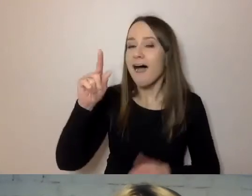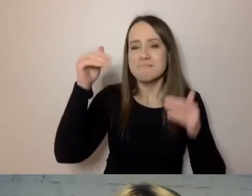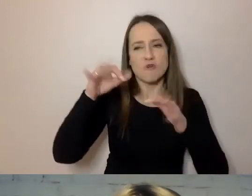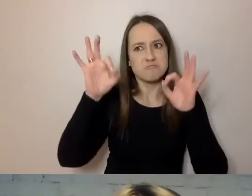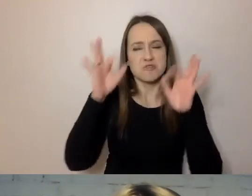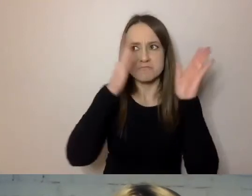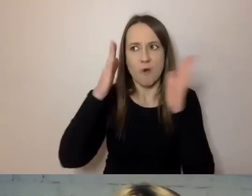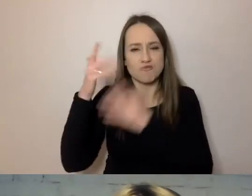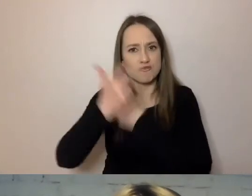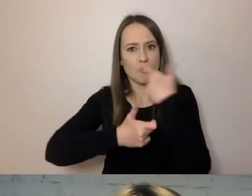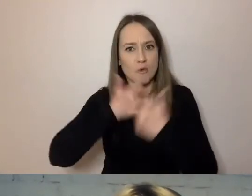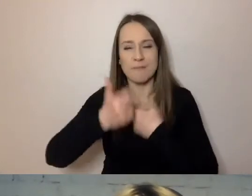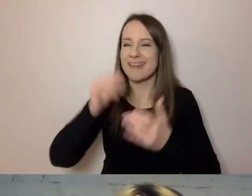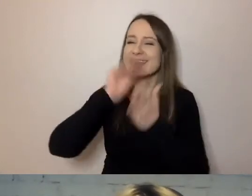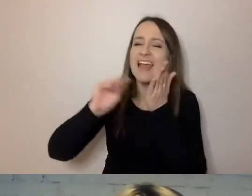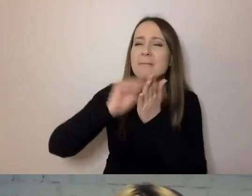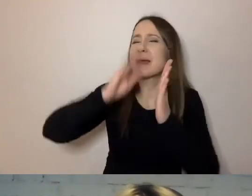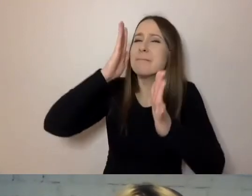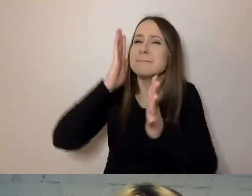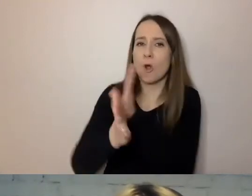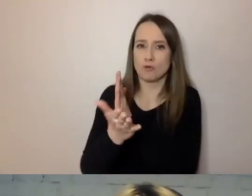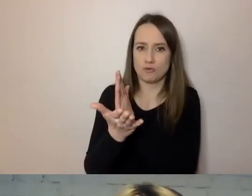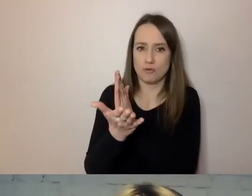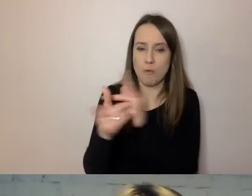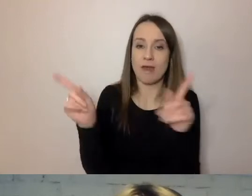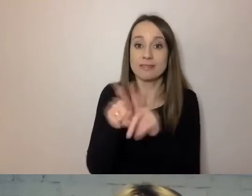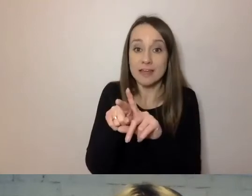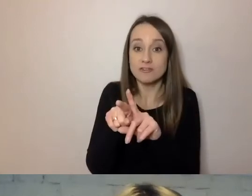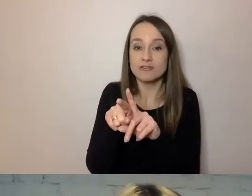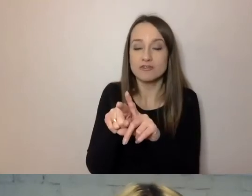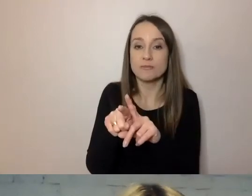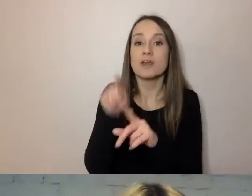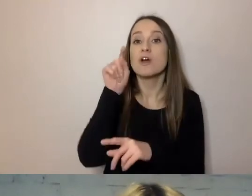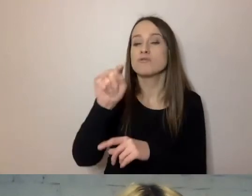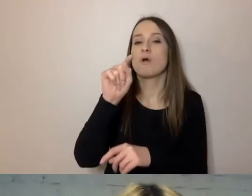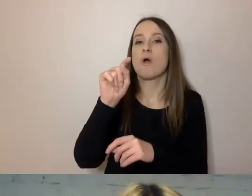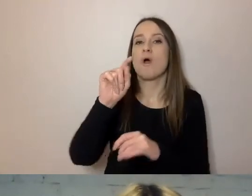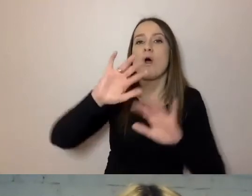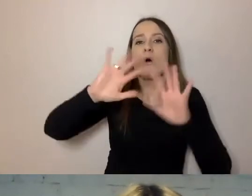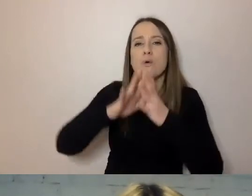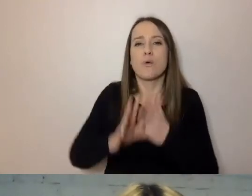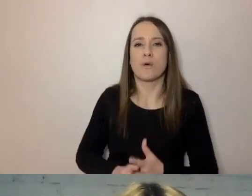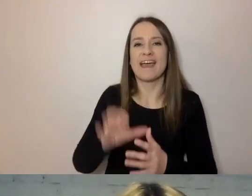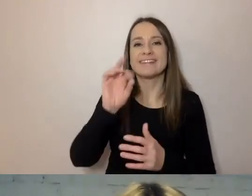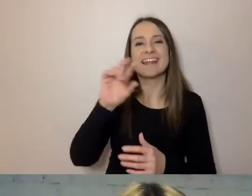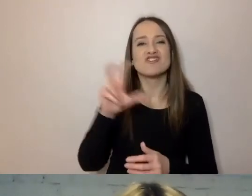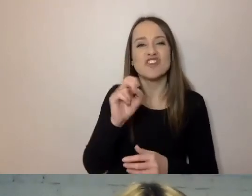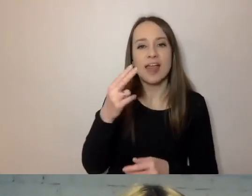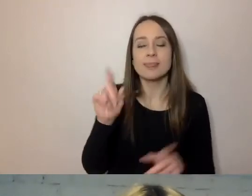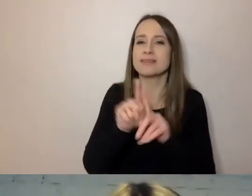aby napisać prosto i podzielić, pisać streszczenia. Pisać na samym początku, o co chodzi.